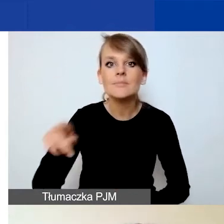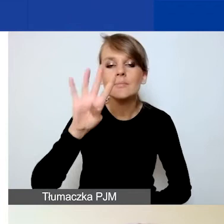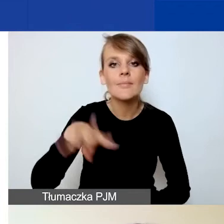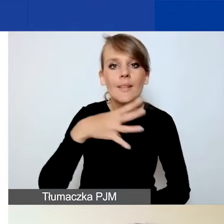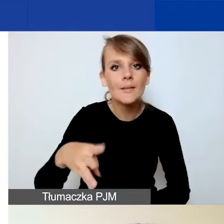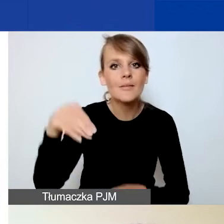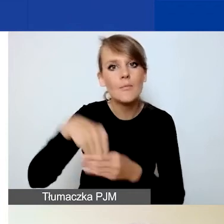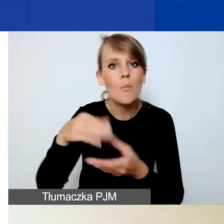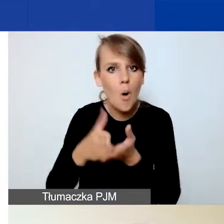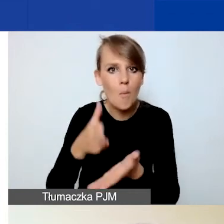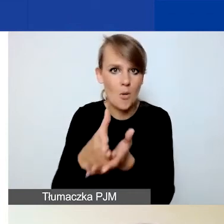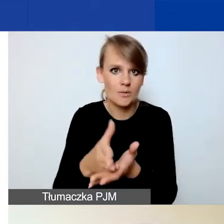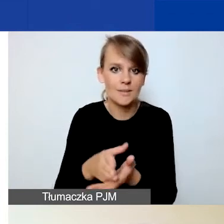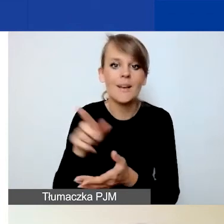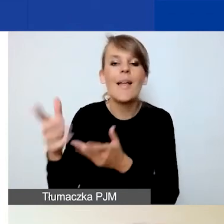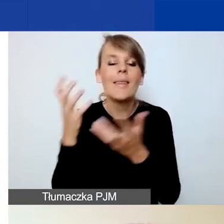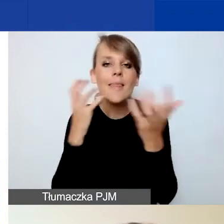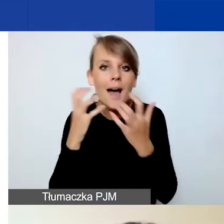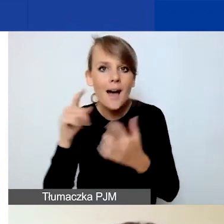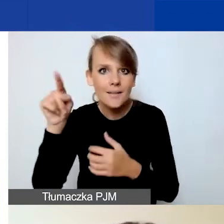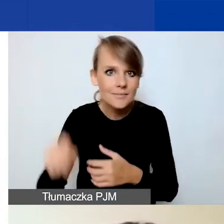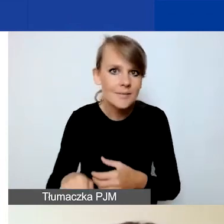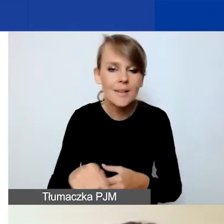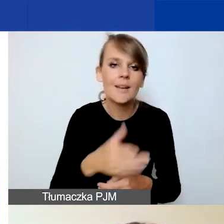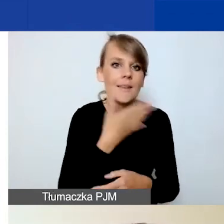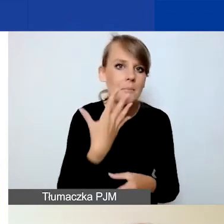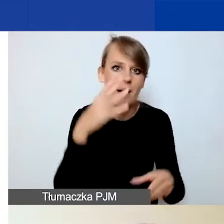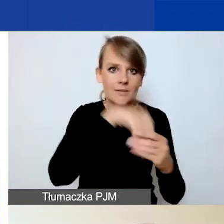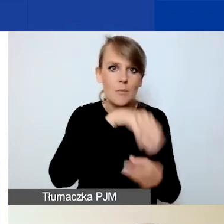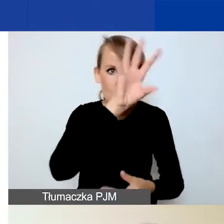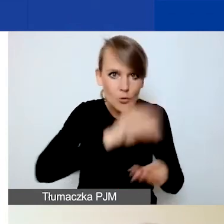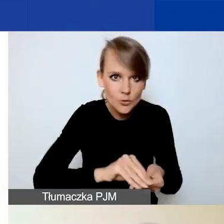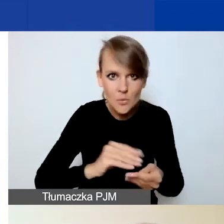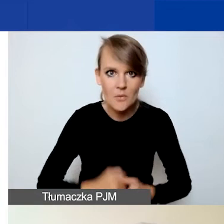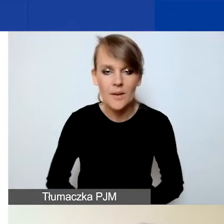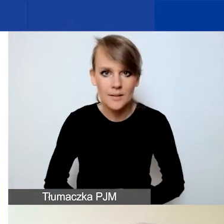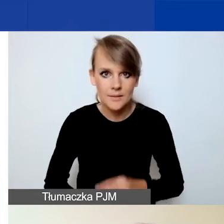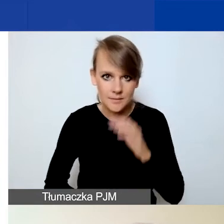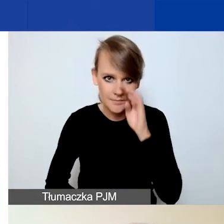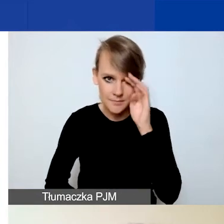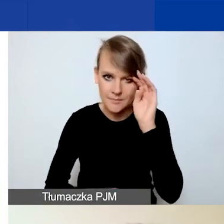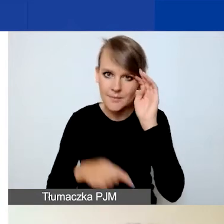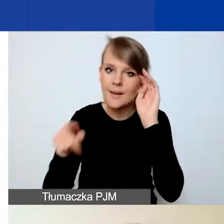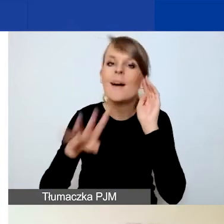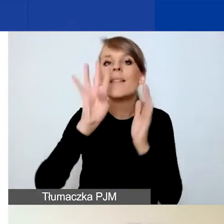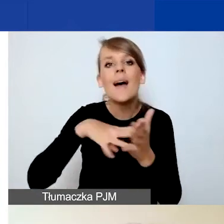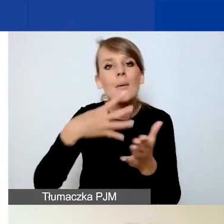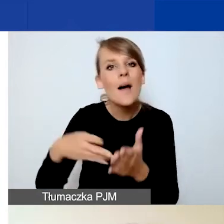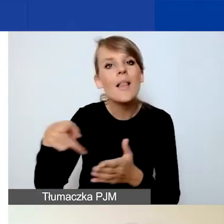Dane z niej nie są ujęte w tym podsumowaniu. Natomiast ona służy po prostu wskazaniu,